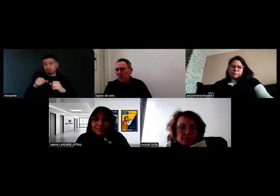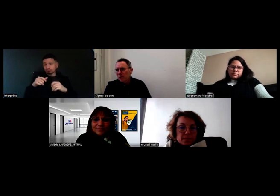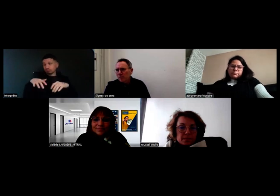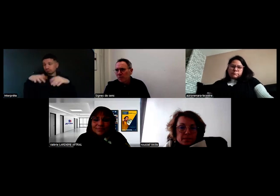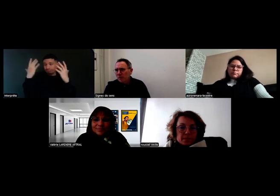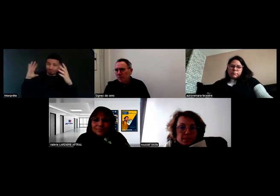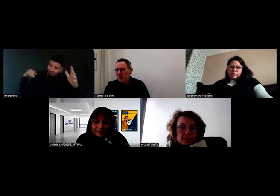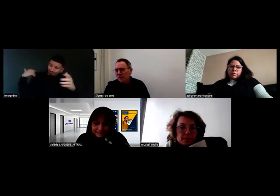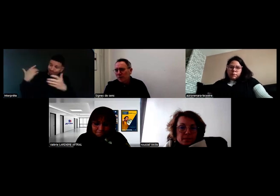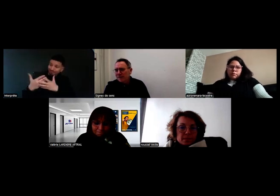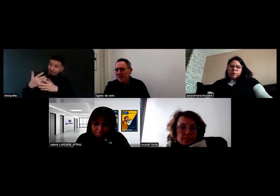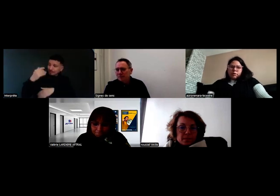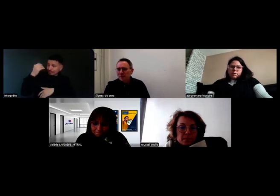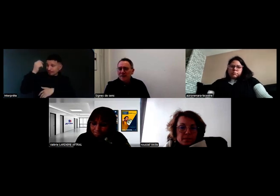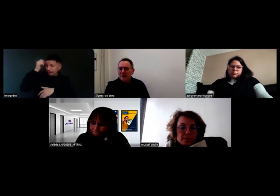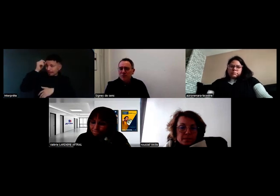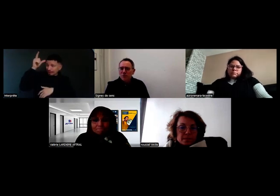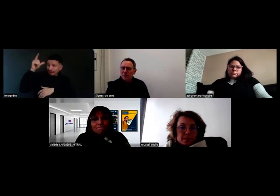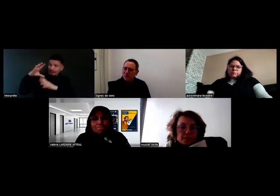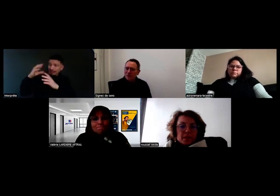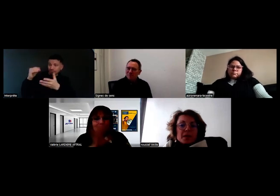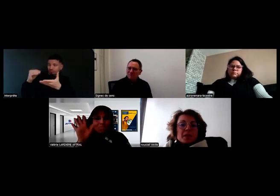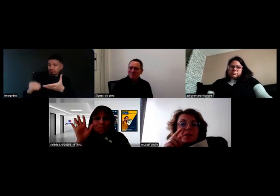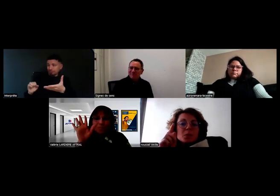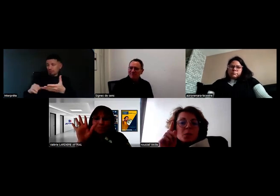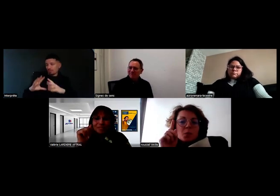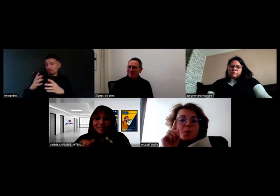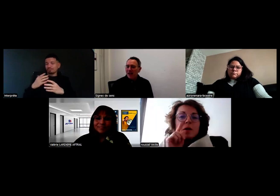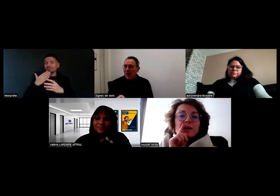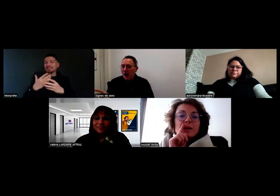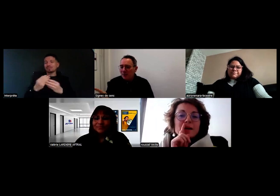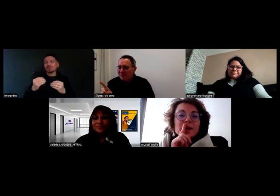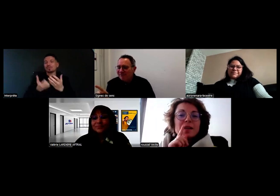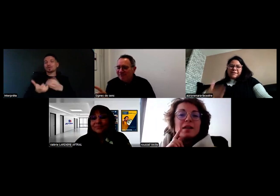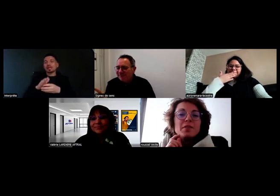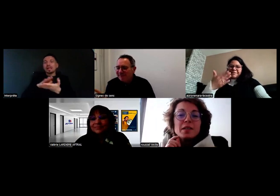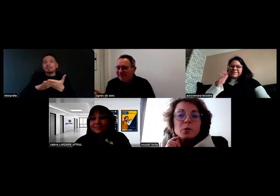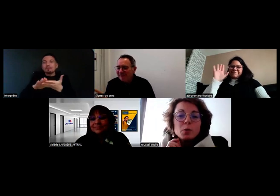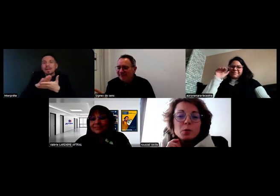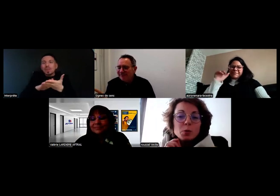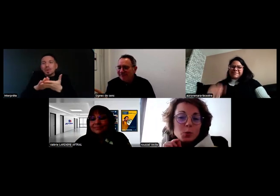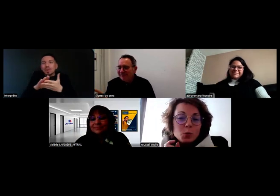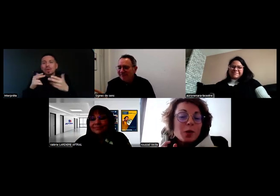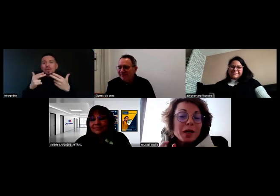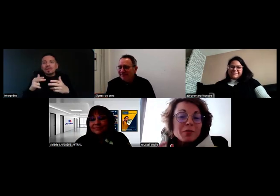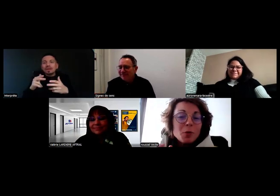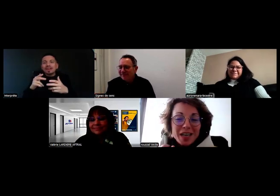pour que les projets se concrétisent. Merci à vous, bonne journée. Excusez-moi, la vidéo, du coup, je suis arrivée en retard.